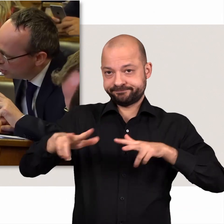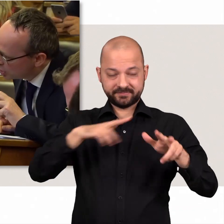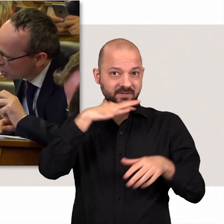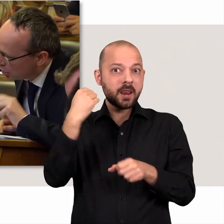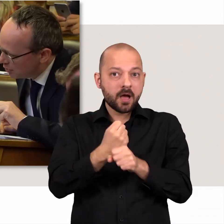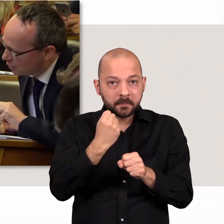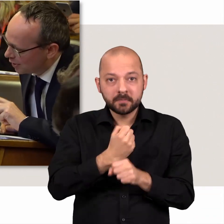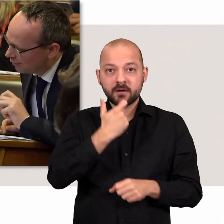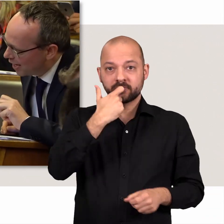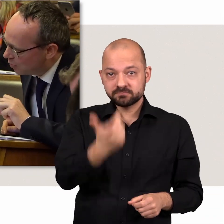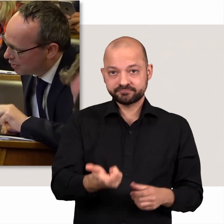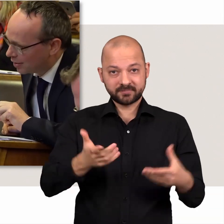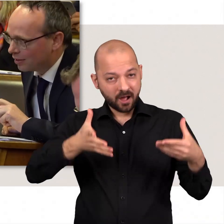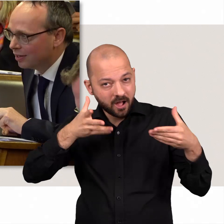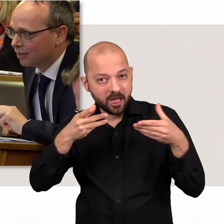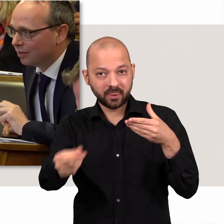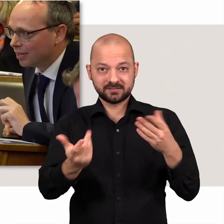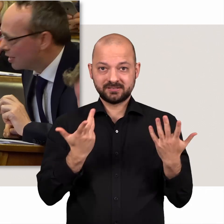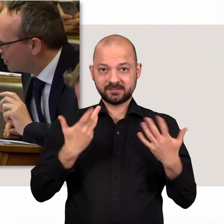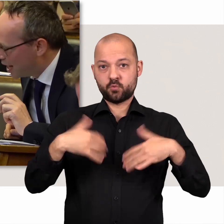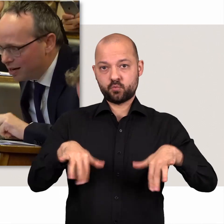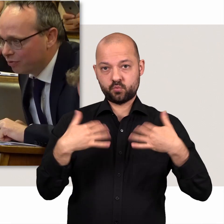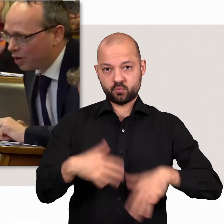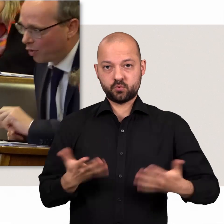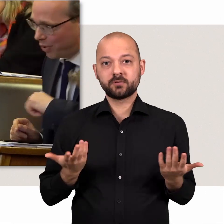Dies alles zu bewältigen ist eine Menge Arbeit.